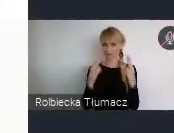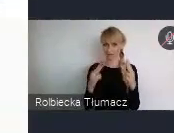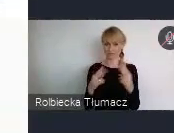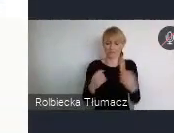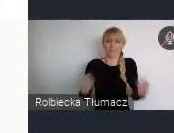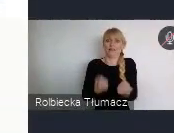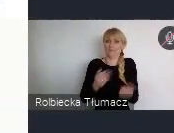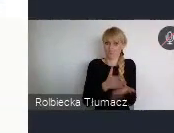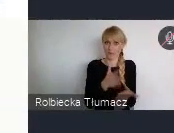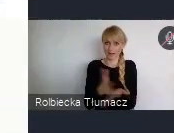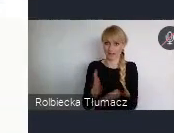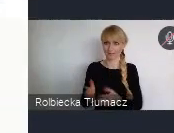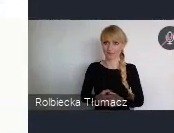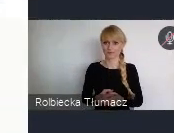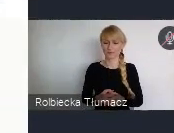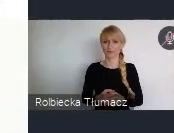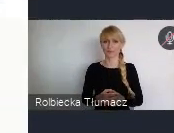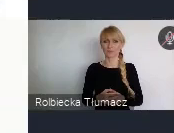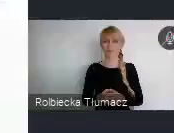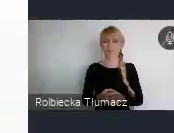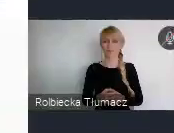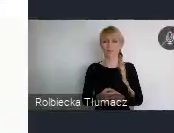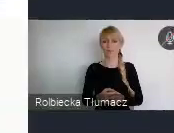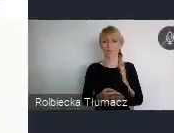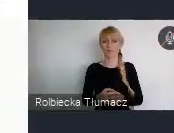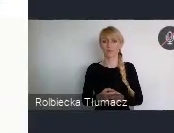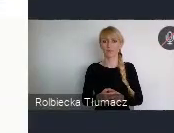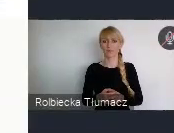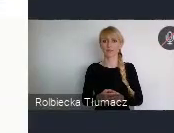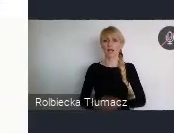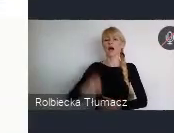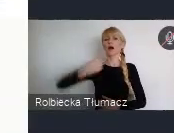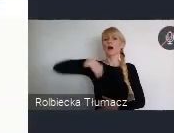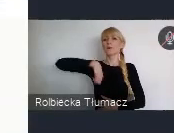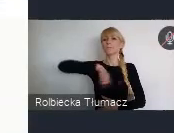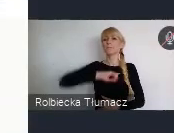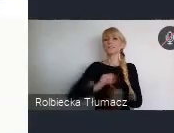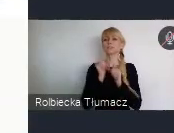Natomiast właśnie to, na czym chcielibyśmy się przedewszystkim, gdzie naszą rolę widzimy, to właśnie w pomocy,